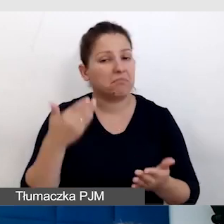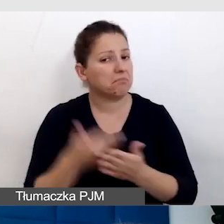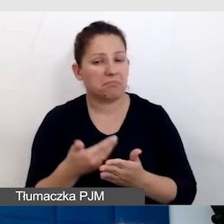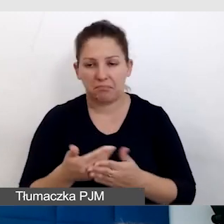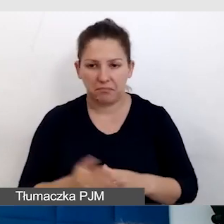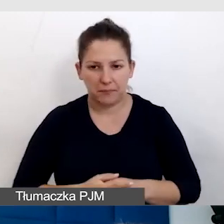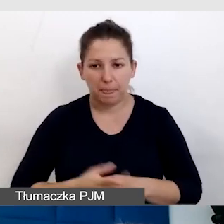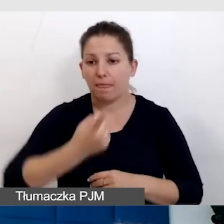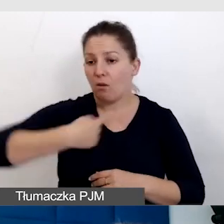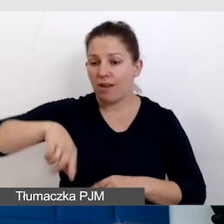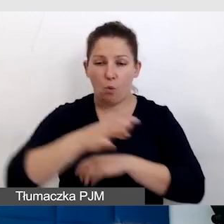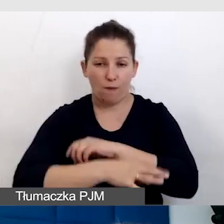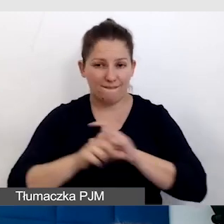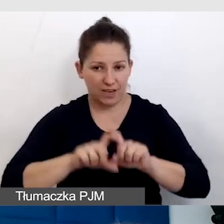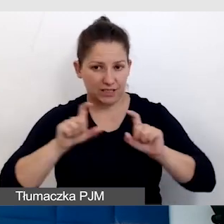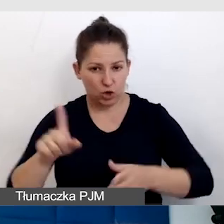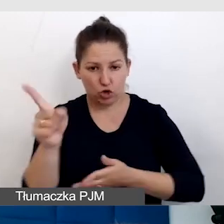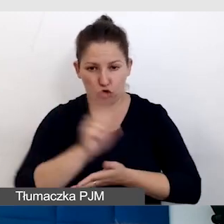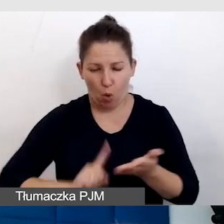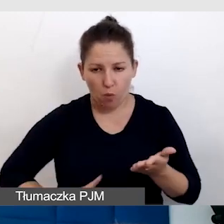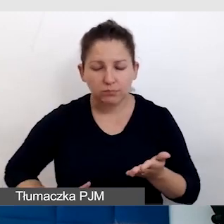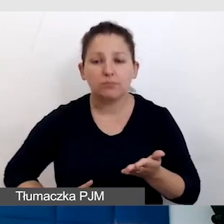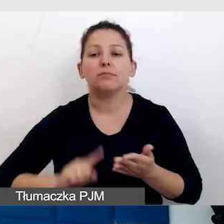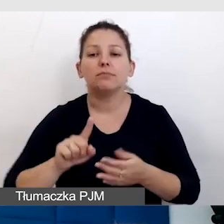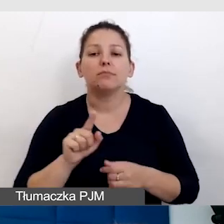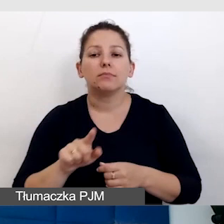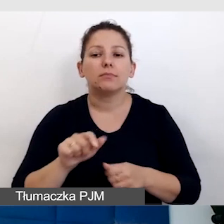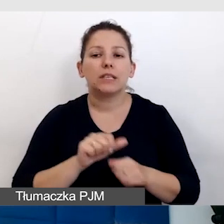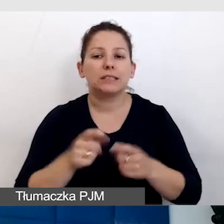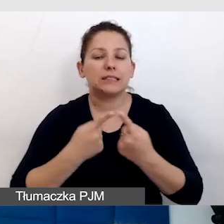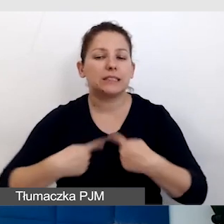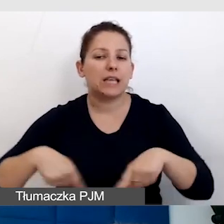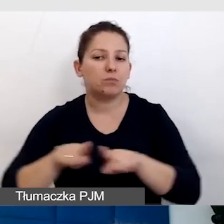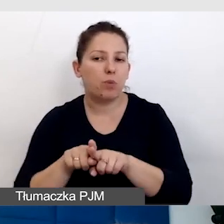U nas na Uniwersytecie Śląskim jest w zespole technicznym,